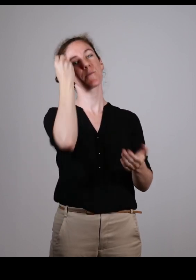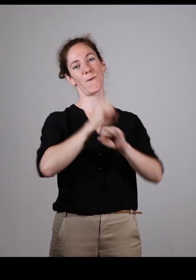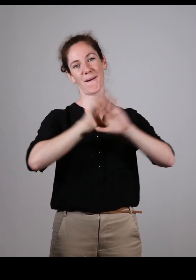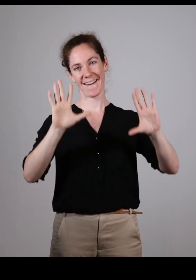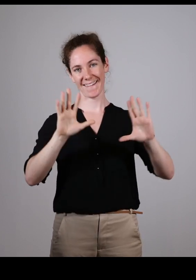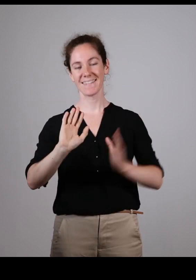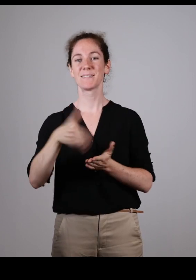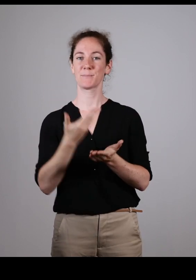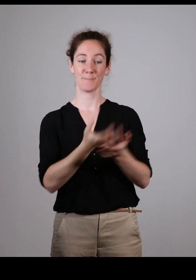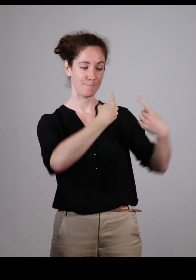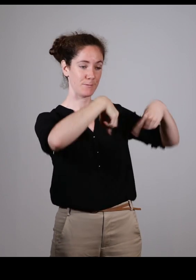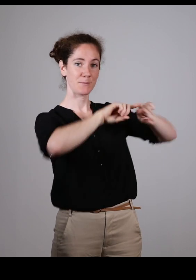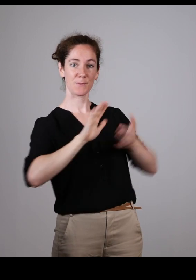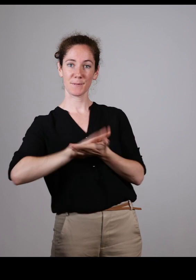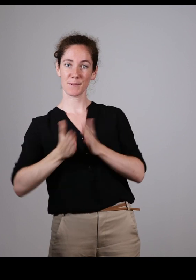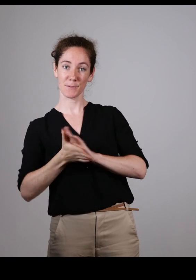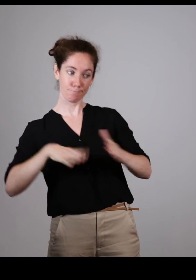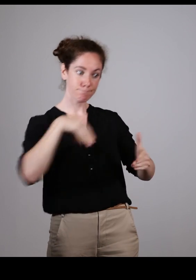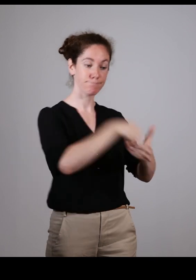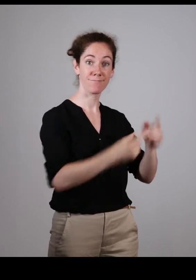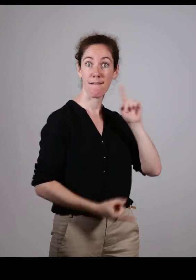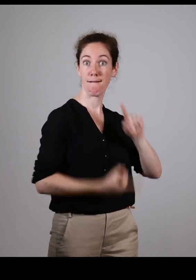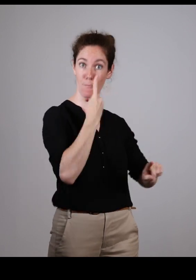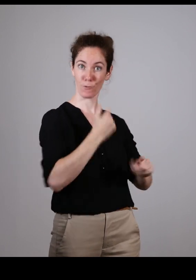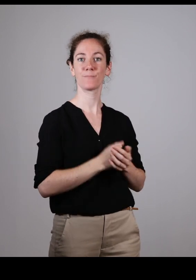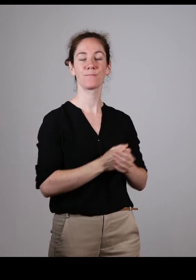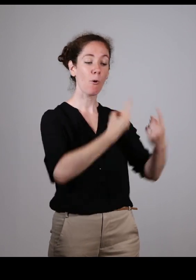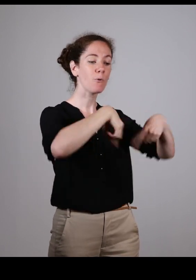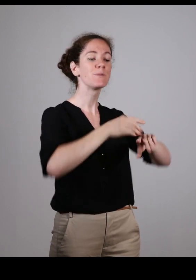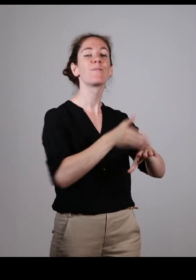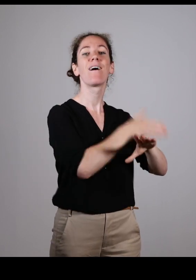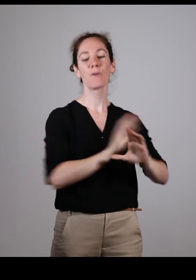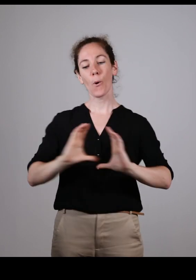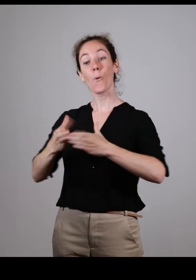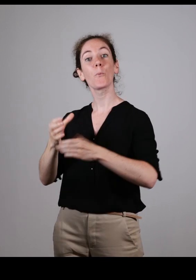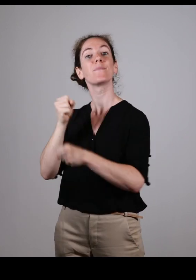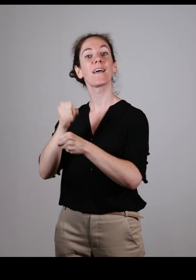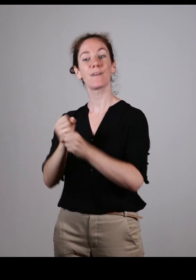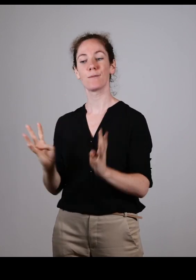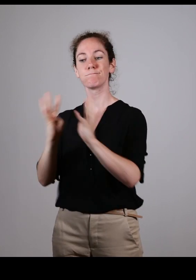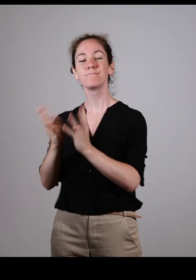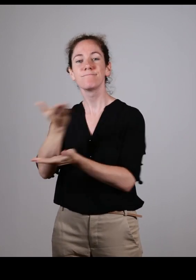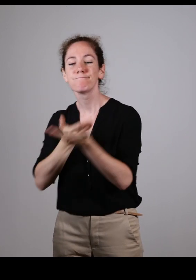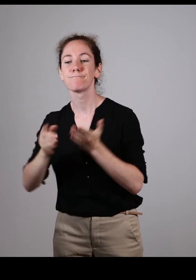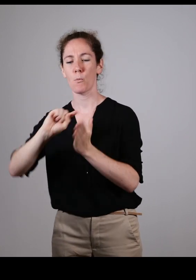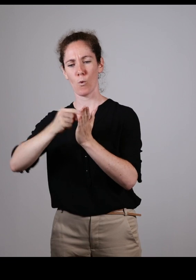Il faut que les associations soient présentes. Et aujourd’hui grâce à ces réunions, on se réunit en amont,